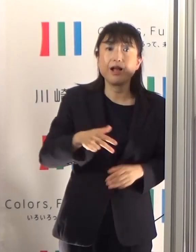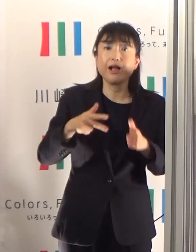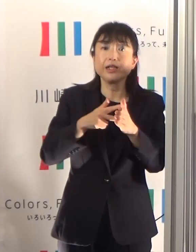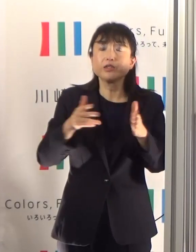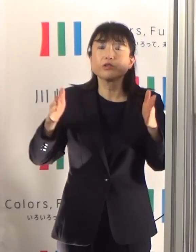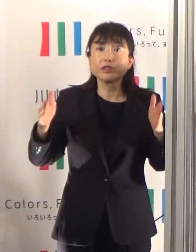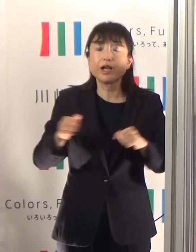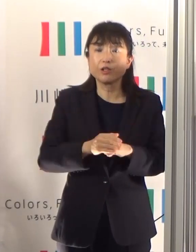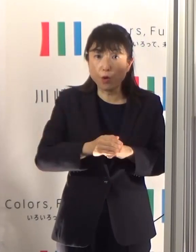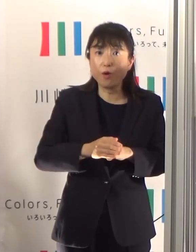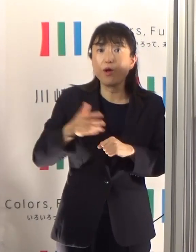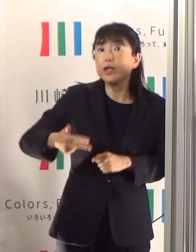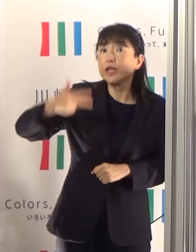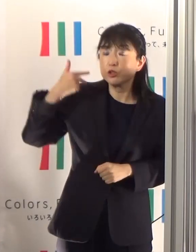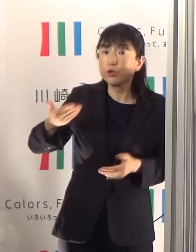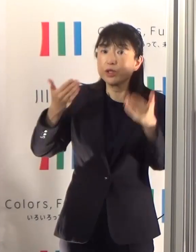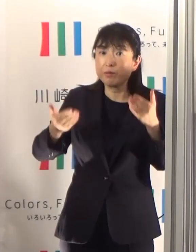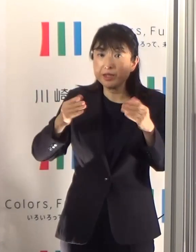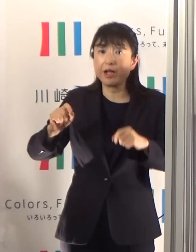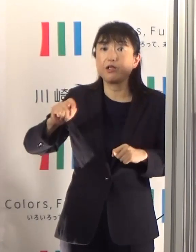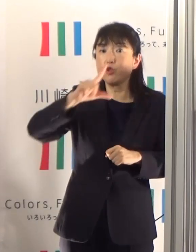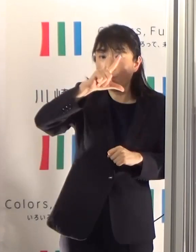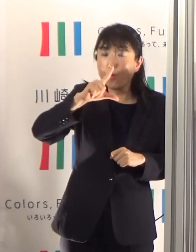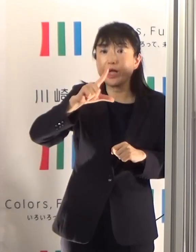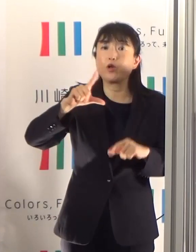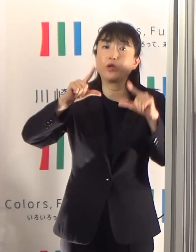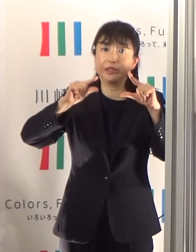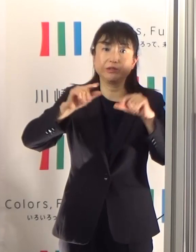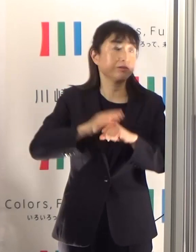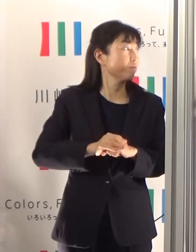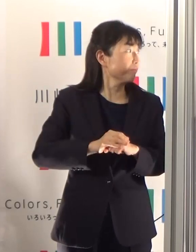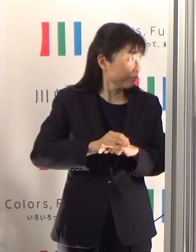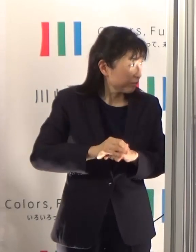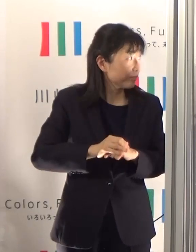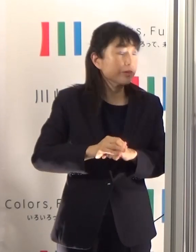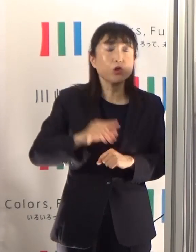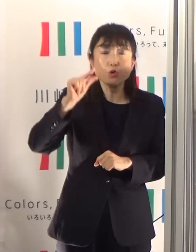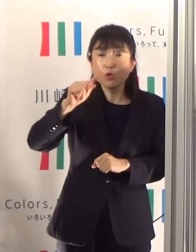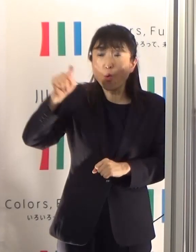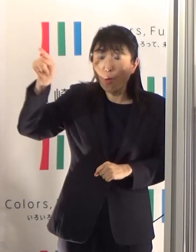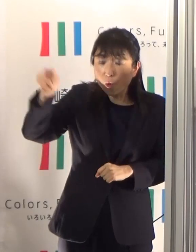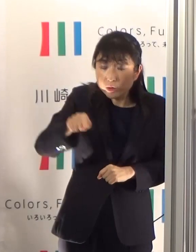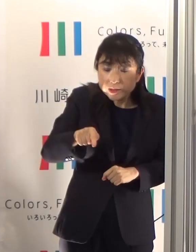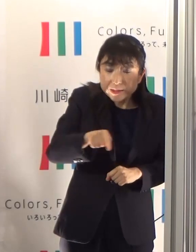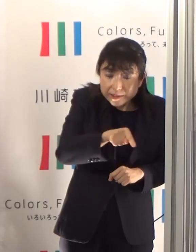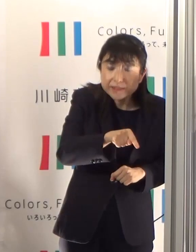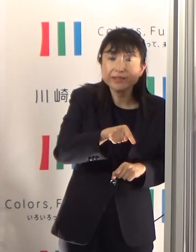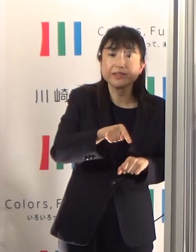先々週の1.32から1.17という形で少し下がってはおりますけれども